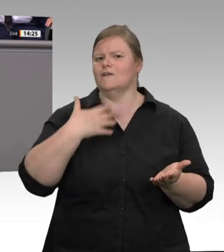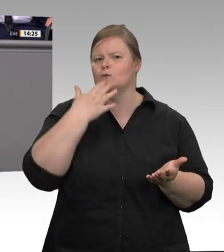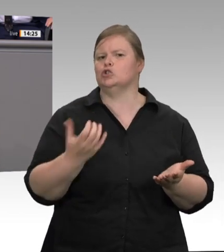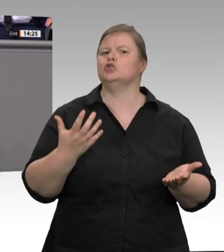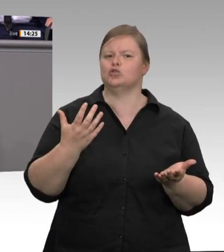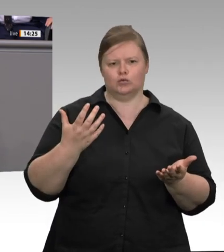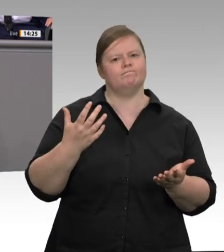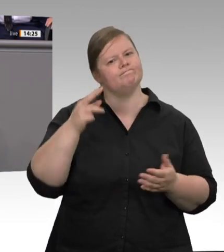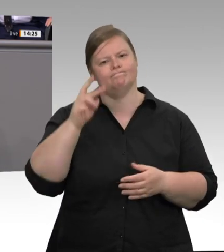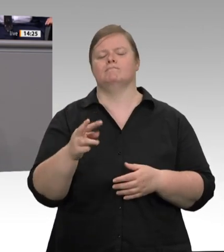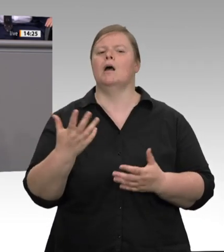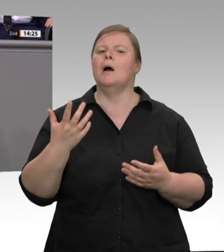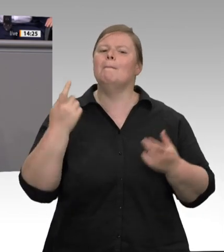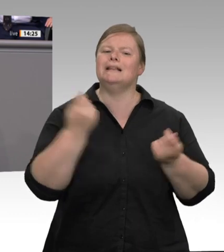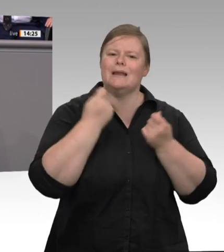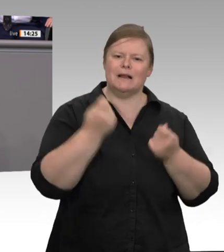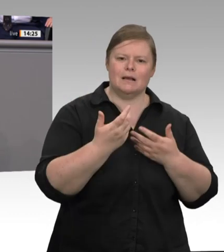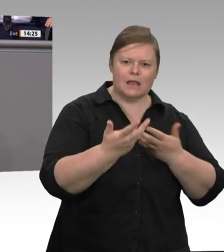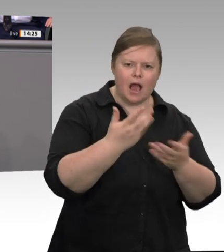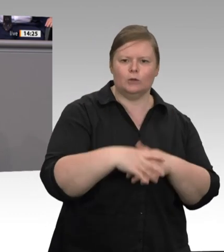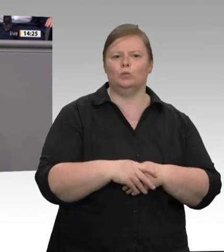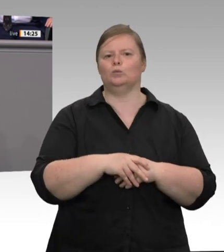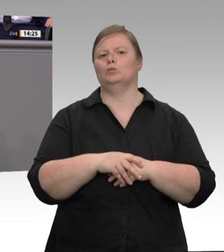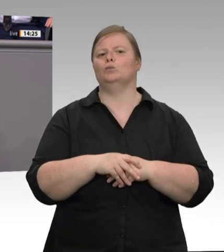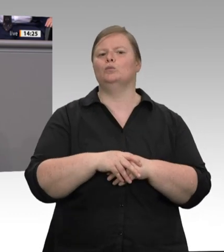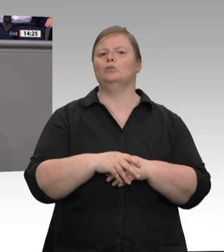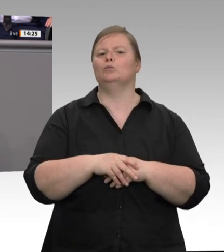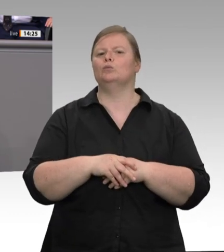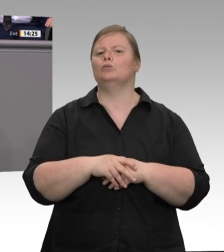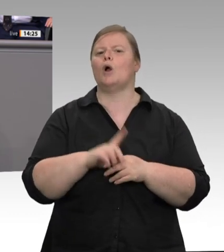Aber erstens helfen mehr Gesetze allein noch nicht. Schon beim zentralen Thema